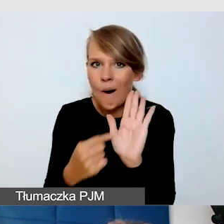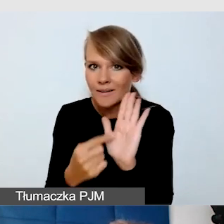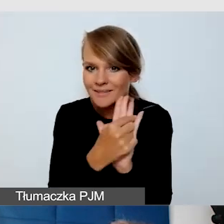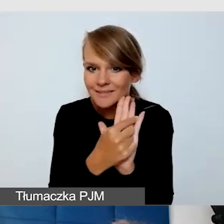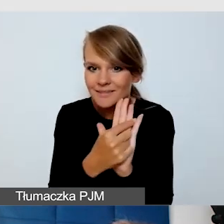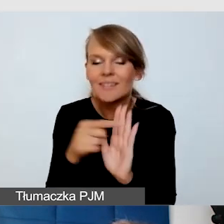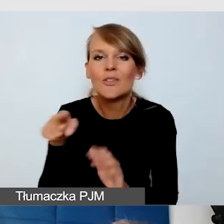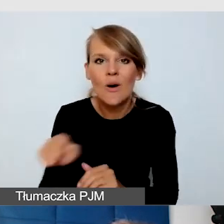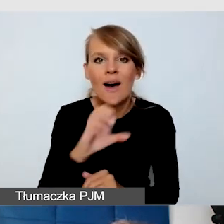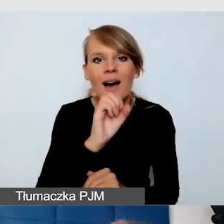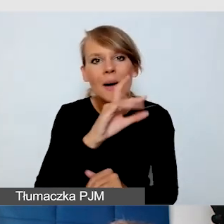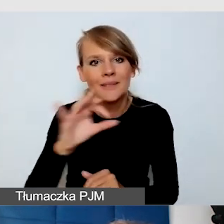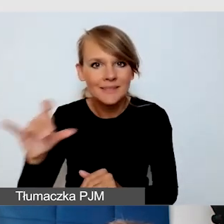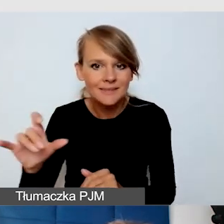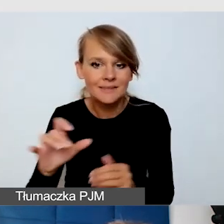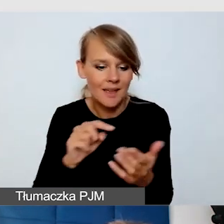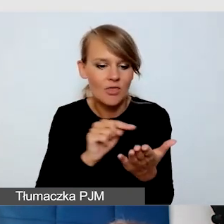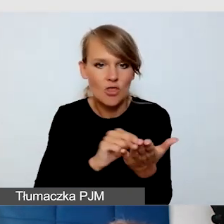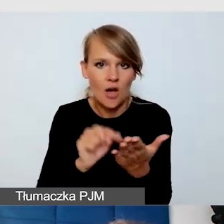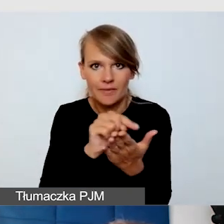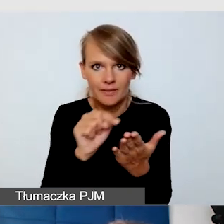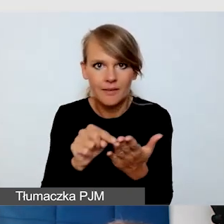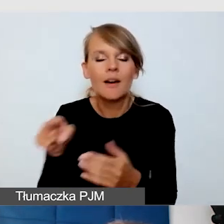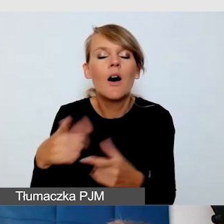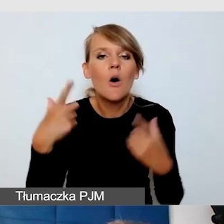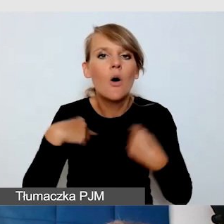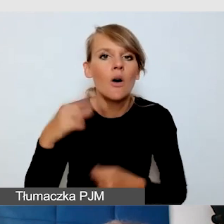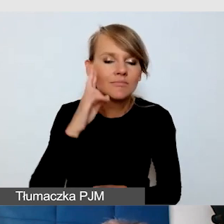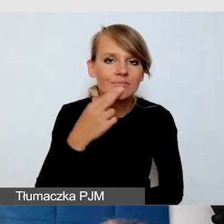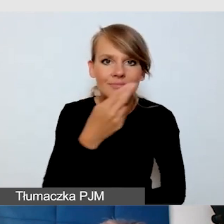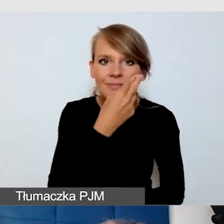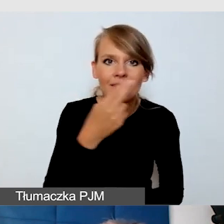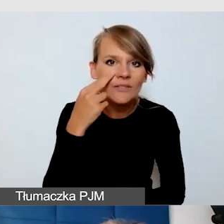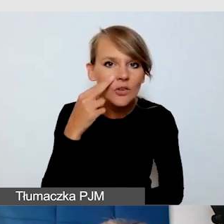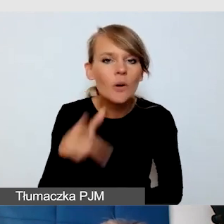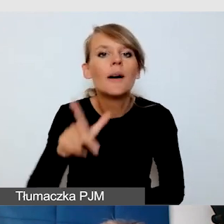który sprawia, że osoby głuchoniewidome są w stanie zrozumieć wydarzenie.